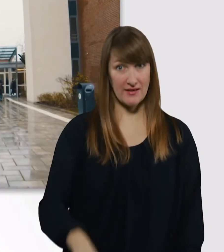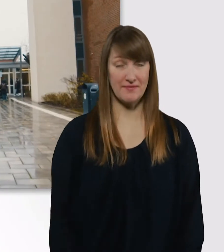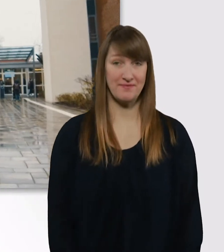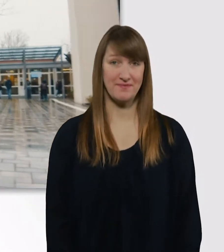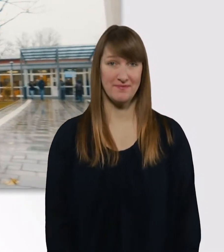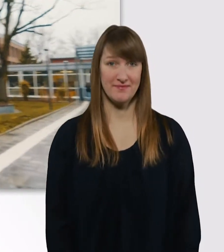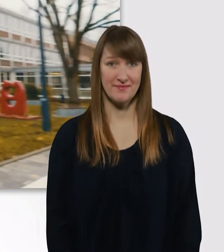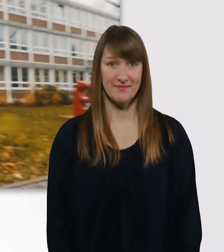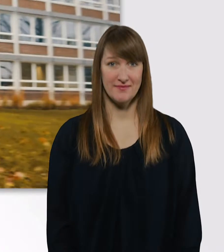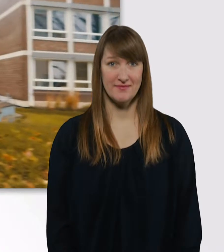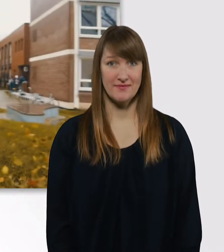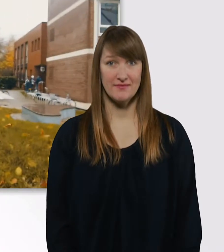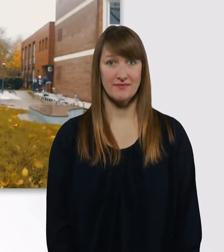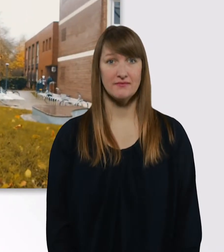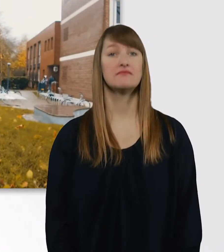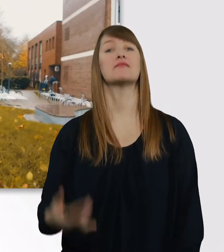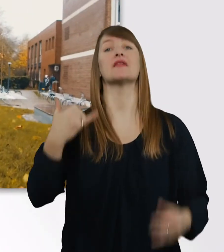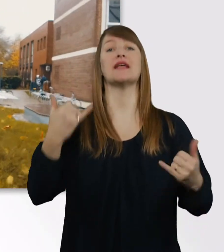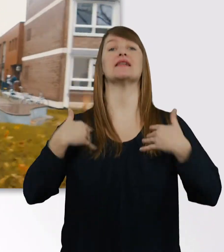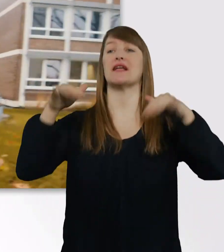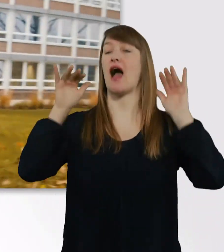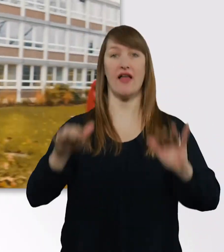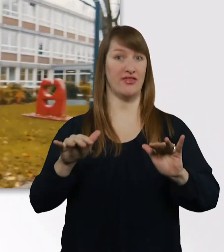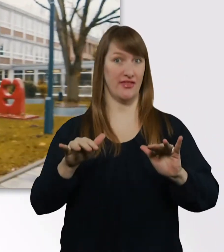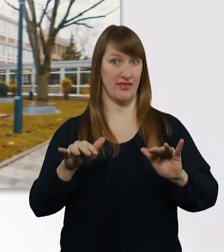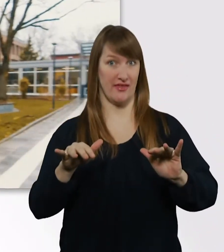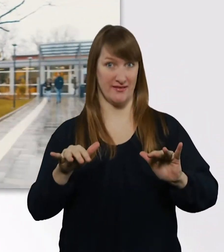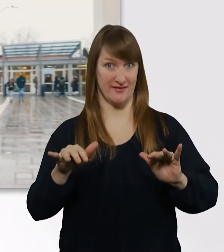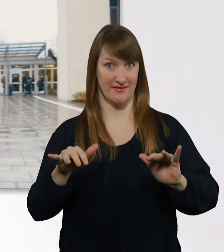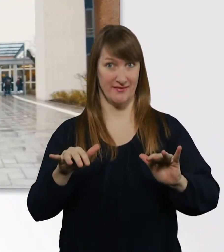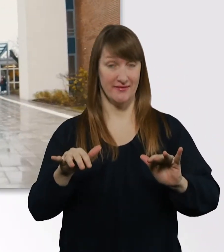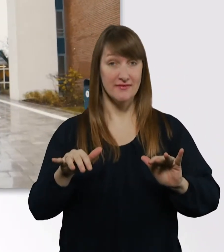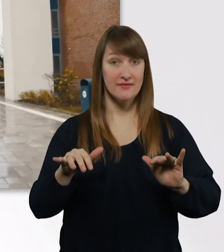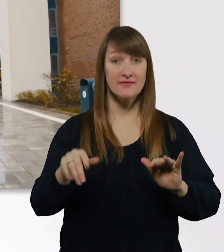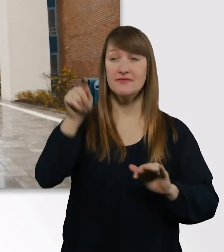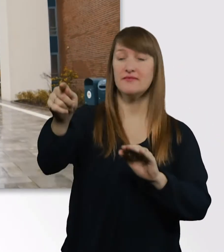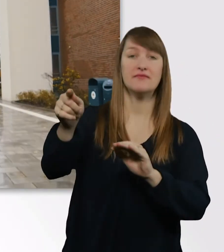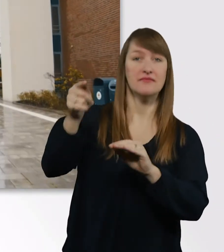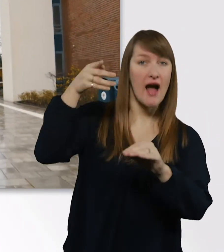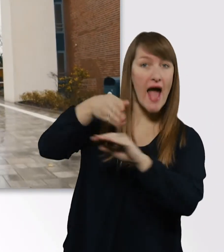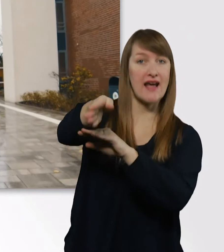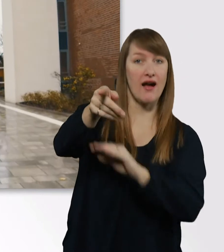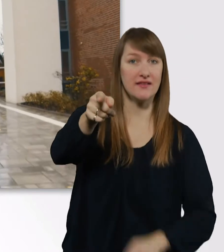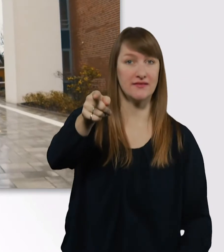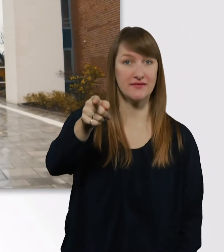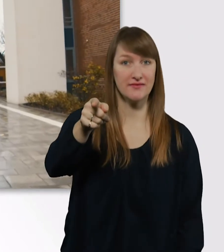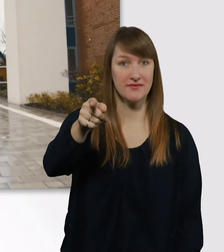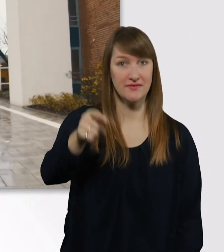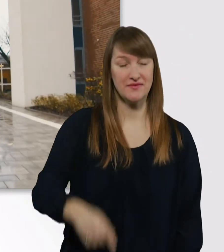So, wir sind jetzt da. Und da ist der Eingang. Eve ist schon mal vorgefahren.